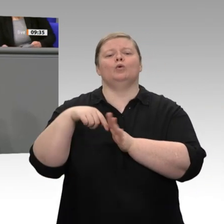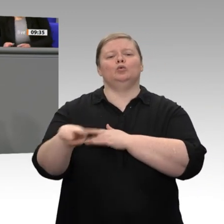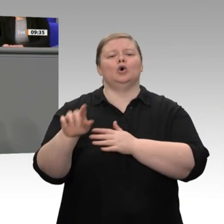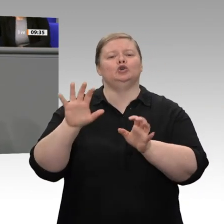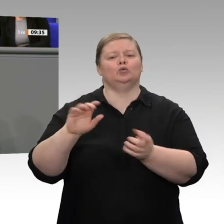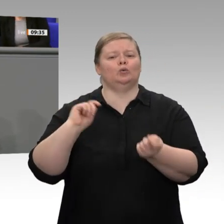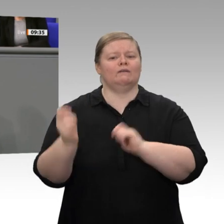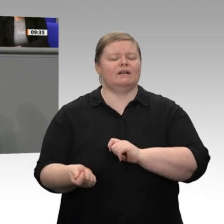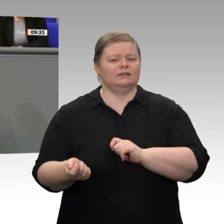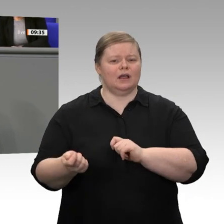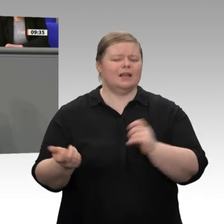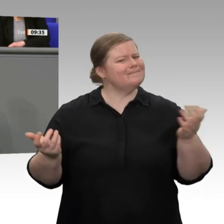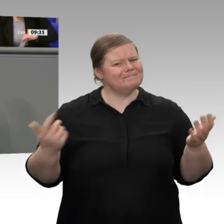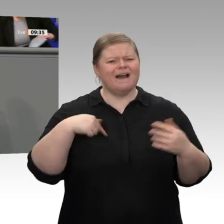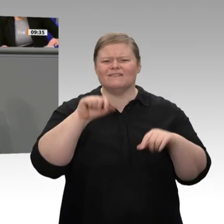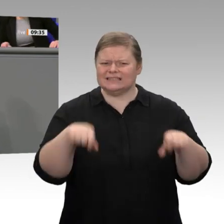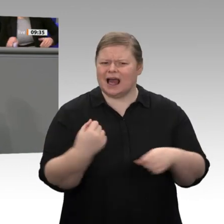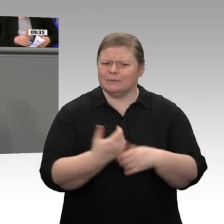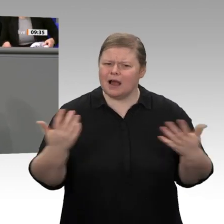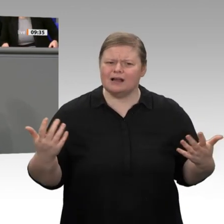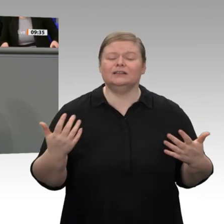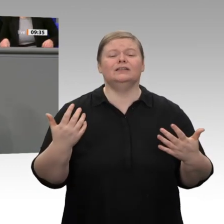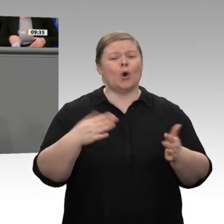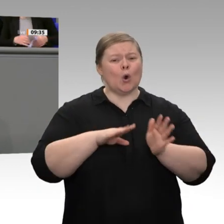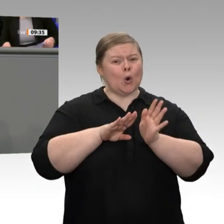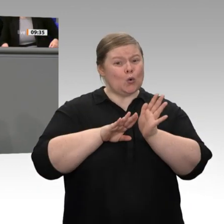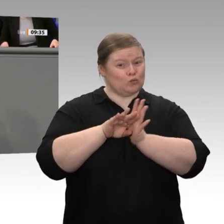oder neue Förderrichtlinien oder Subventionen, sondern verlässliche Rahmenbedingungen.